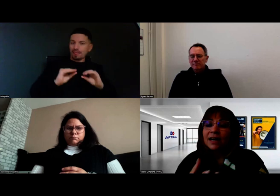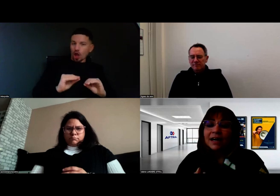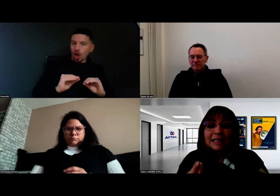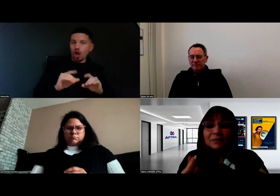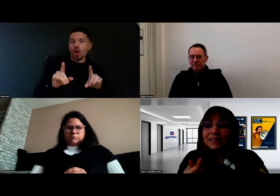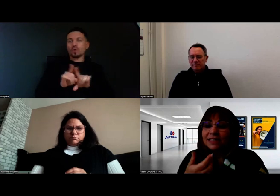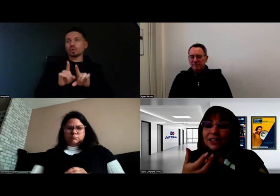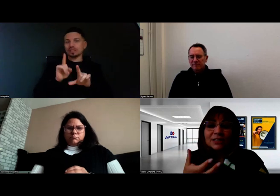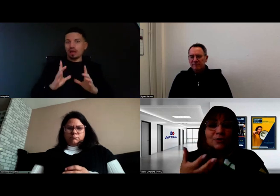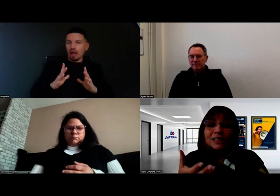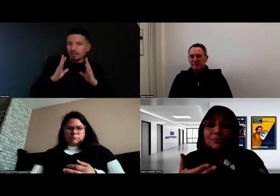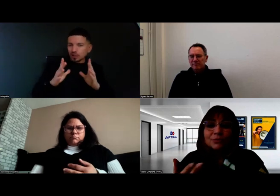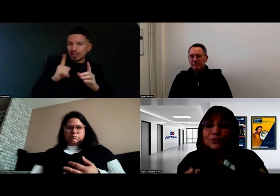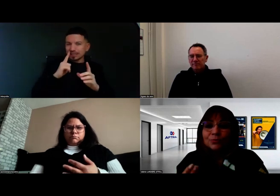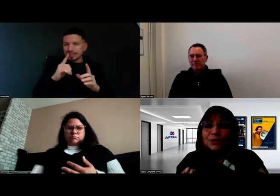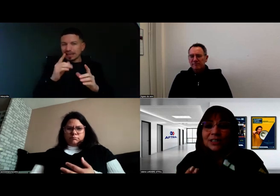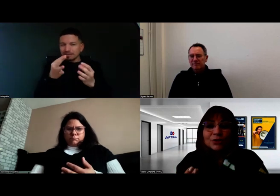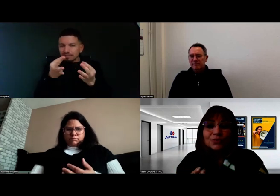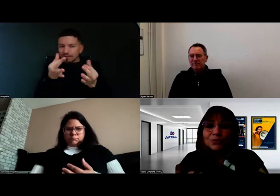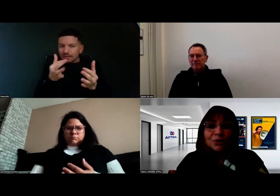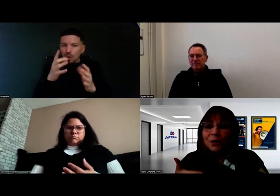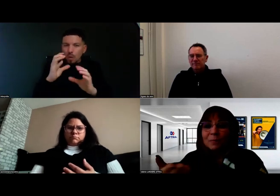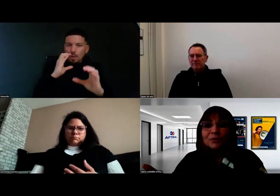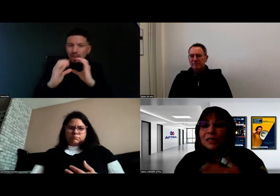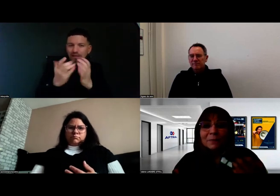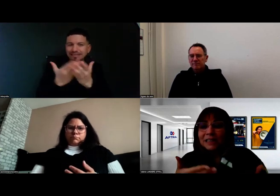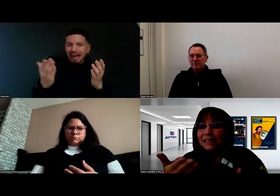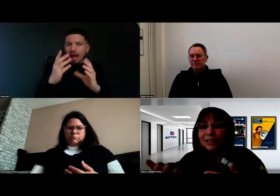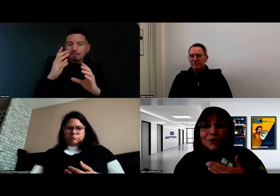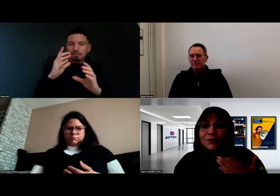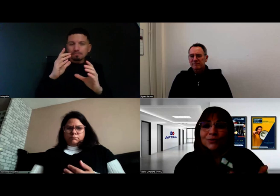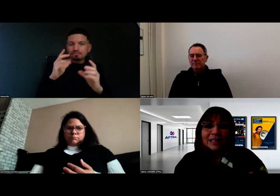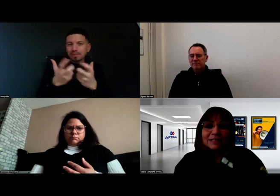à capter les gestes simples d'une communication de sympathie, d'accueil,